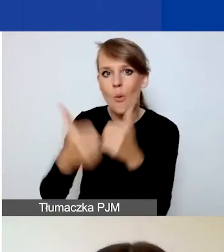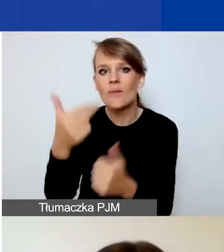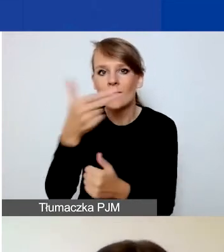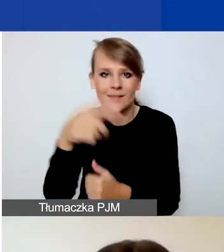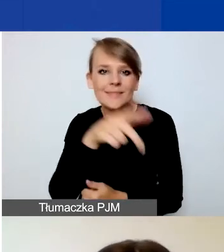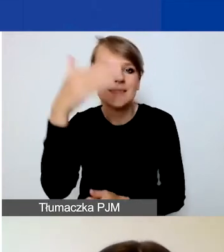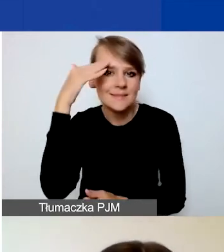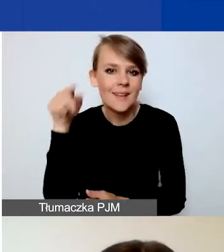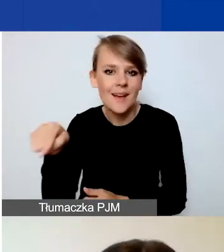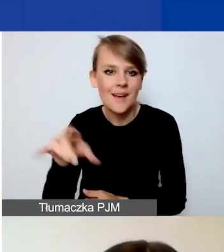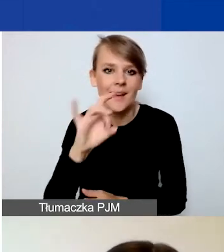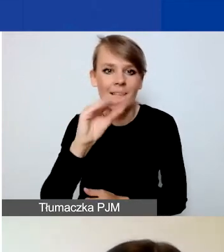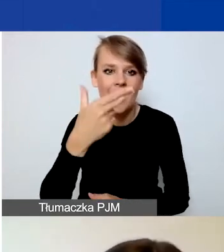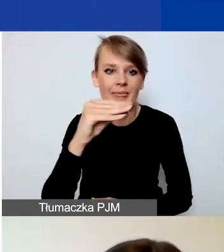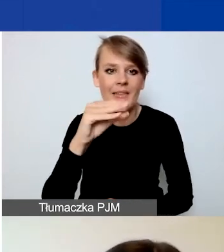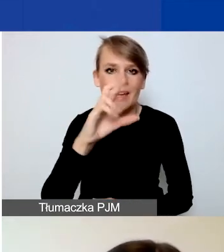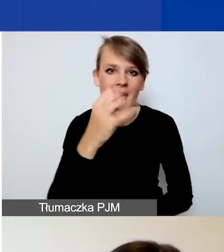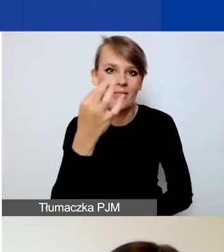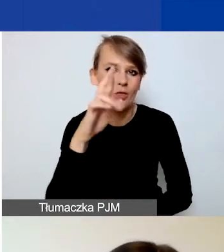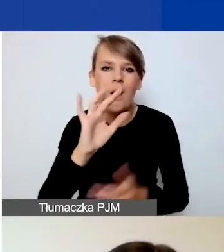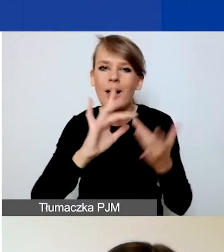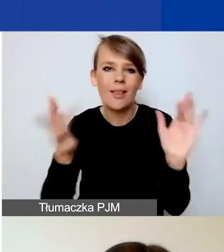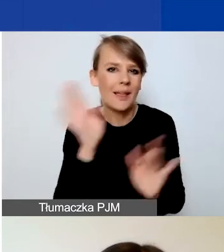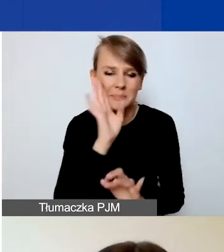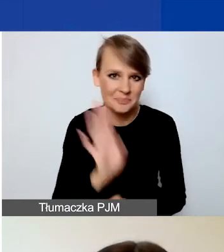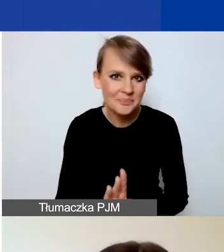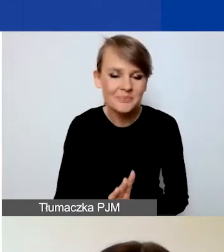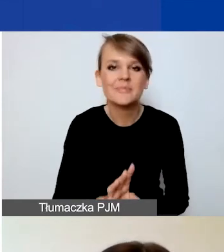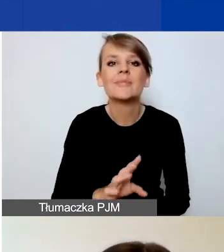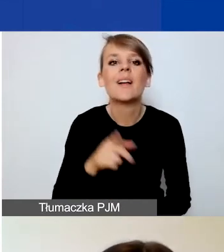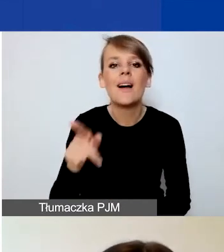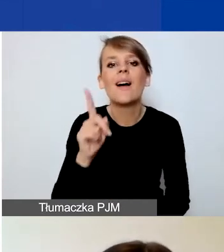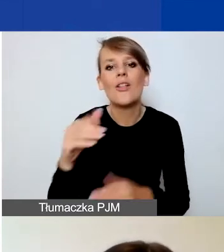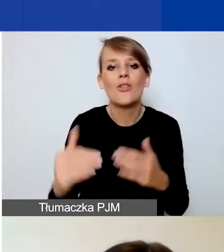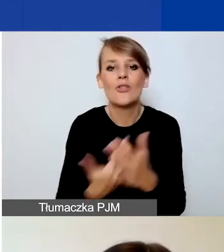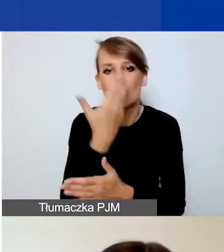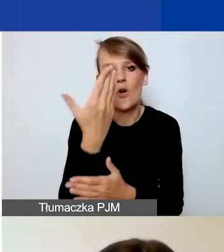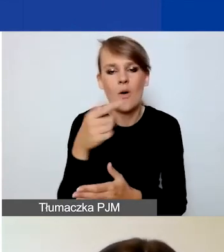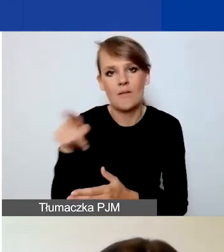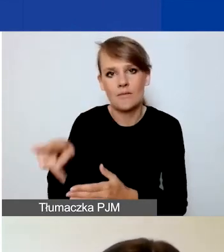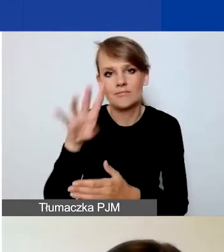To dokładnie ten sam link i ten sam Generator. Po prostu jest dostępny nowy moduł do złożenia nowego wniosku